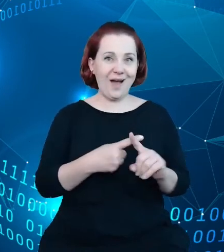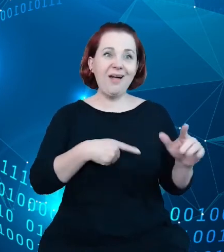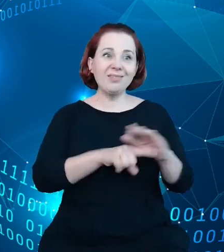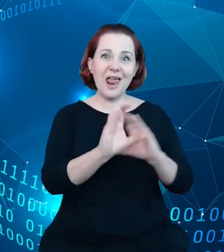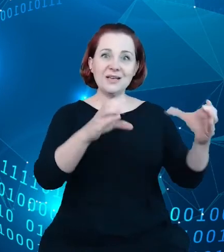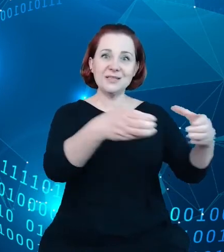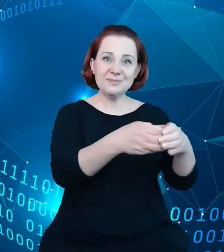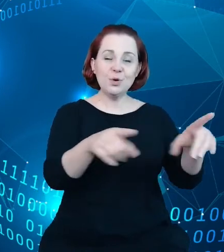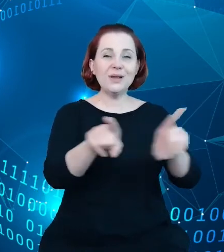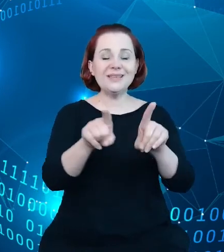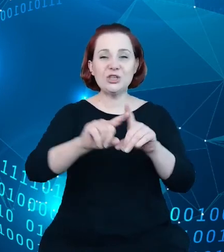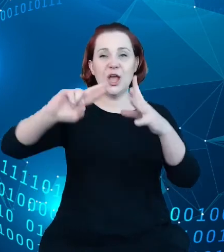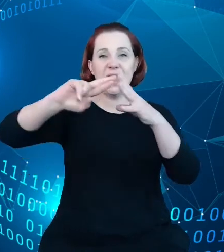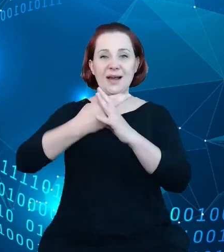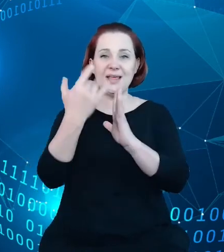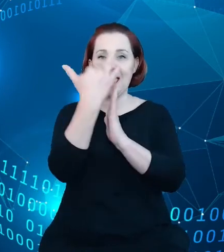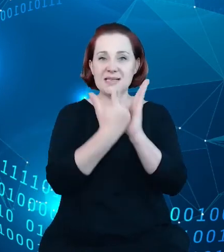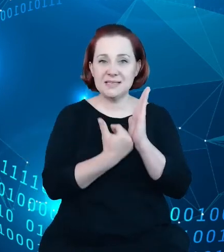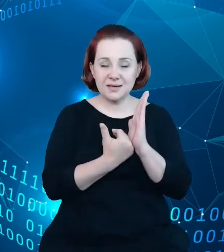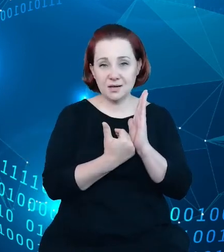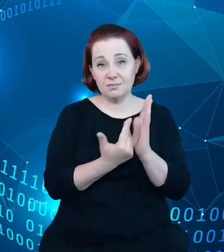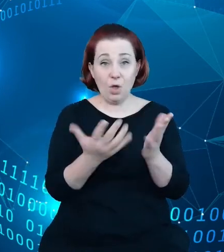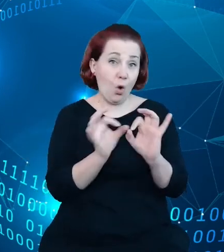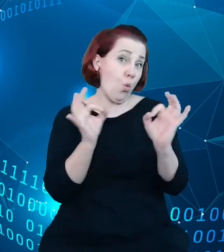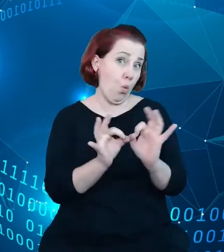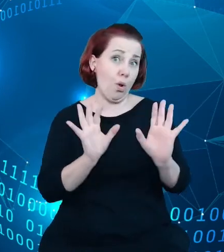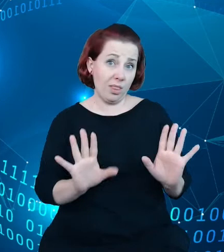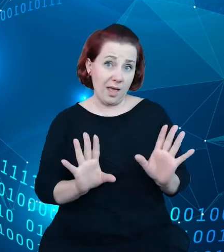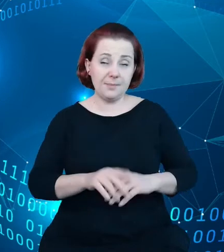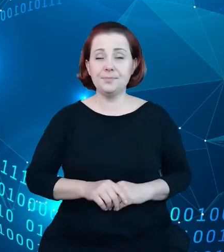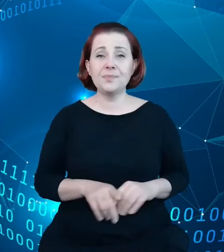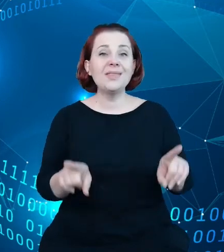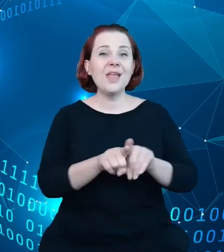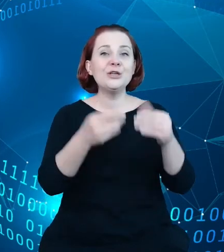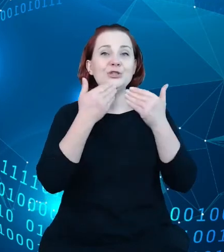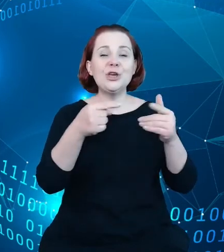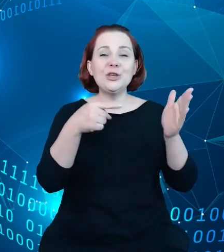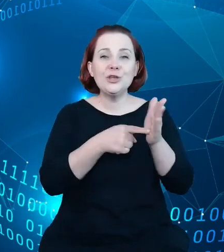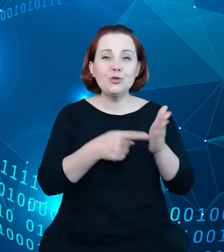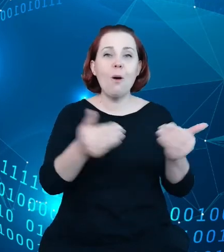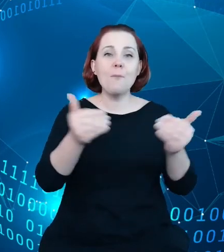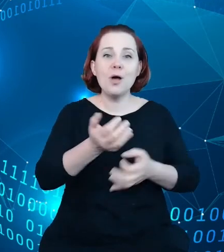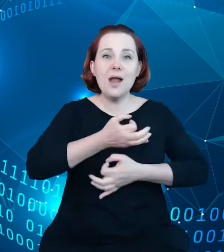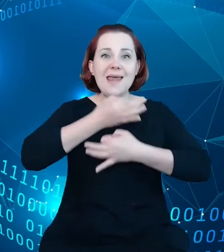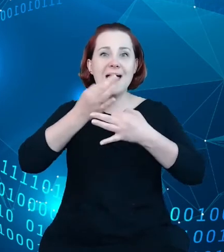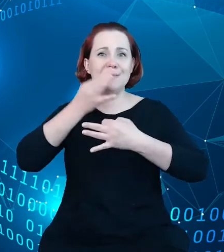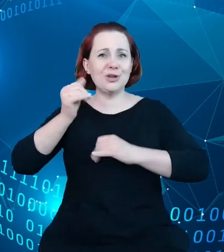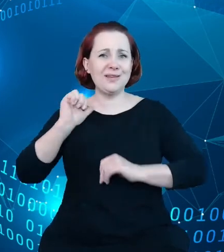jako takiego oraz pozwalają na poprawę jego jakości oraz łączenie z innymi zbiorami danych.